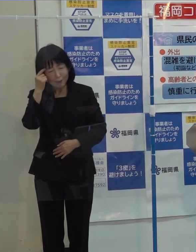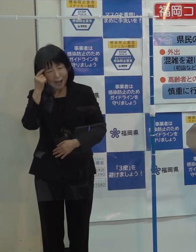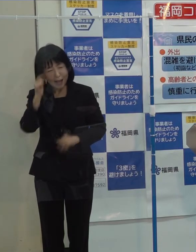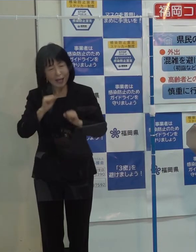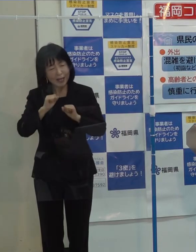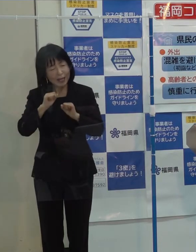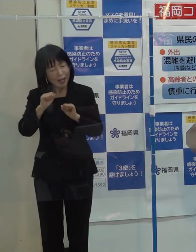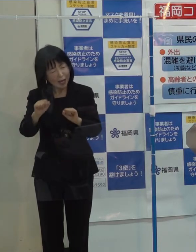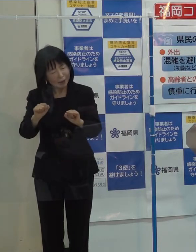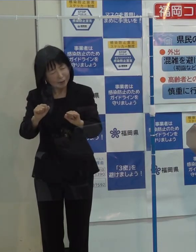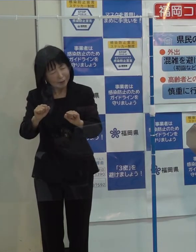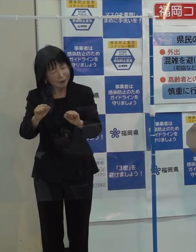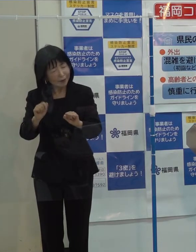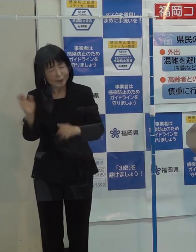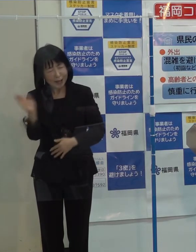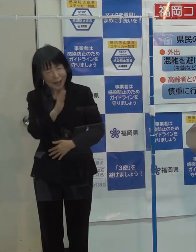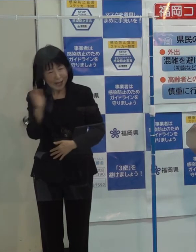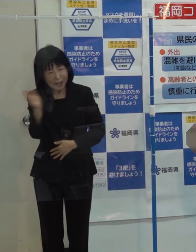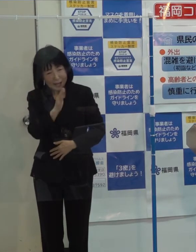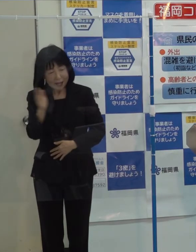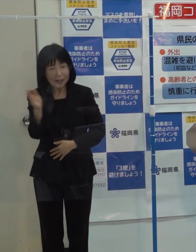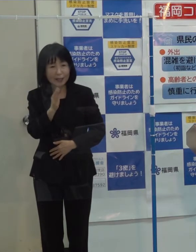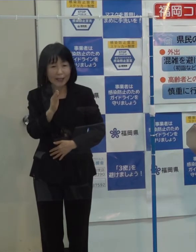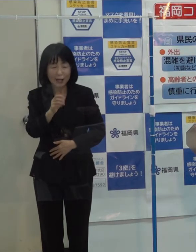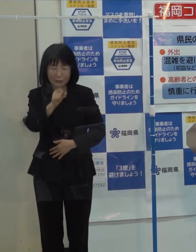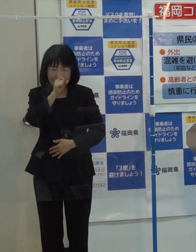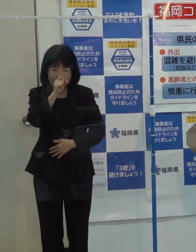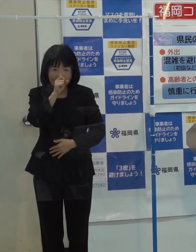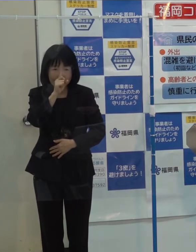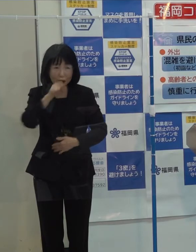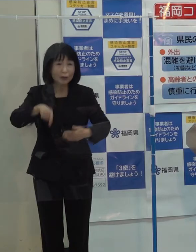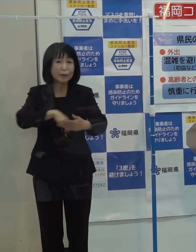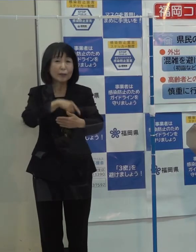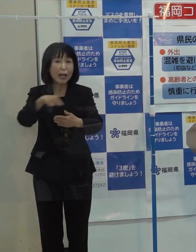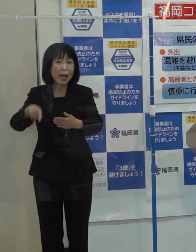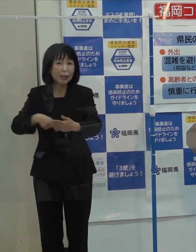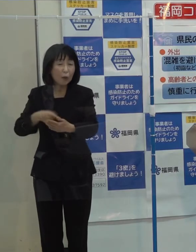言うべきではないことを申し上げたということがあったわけです